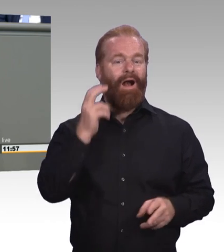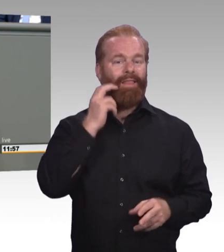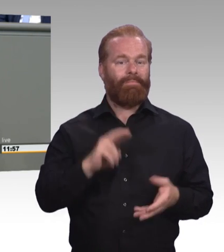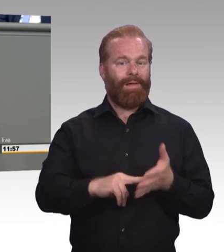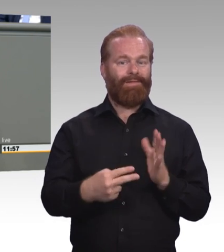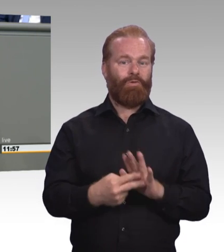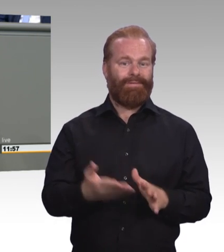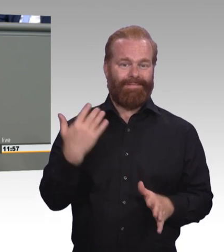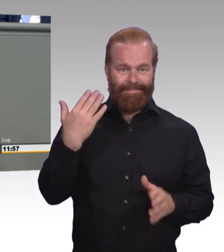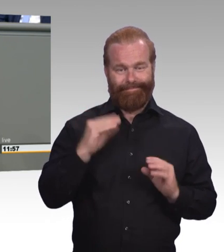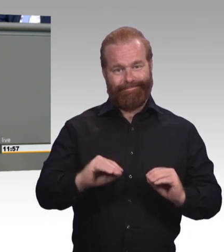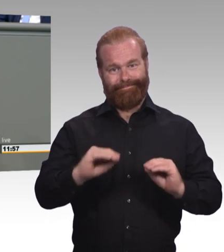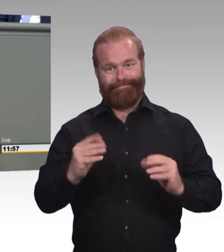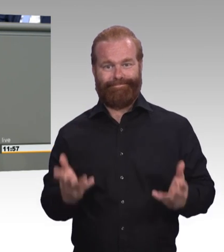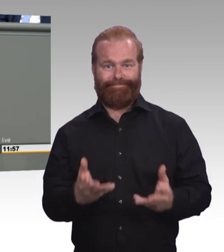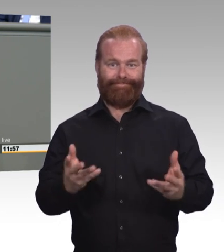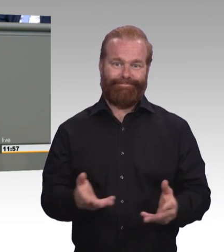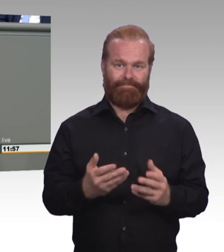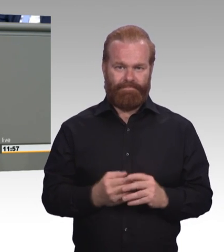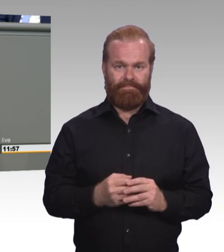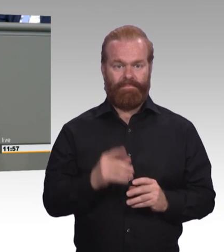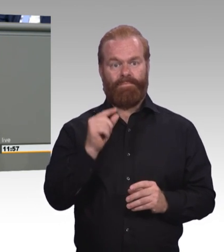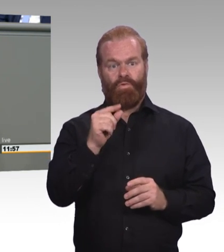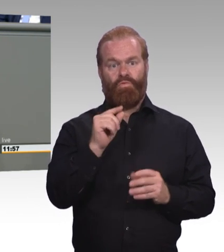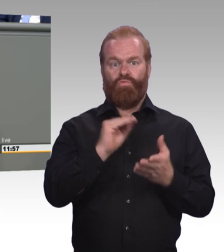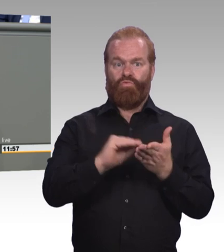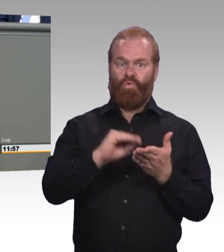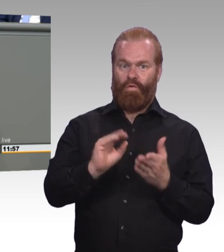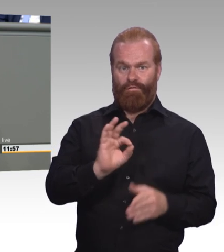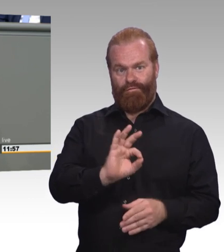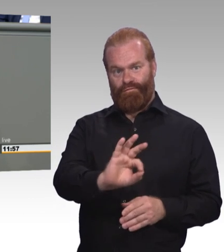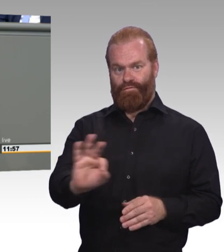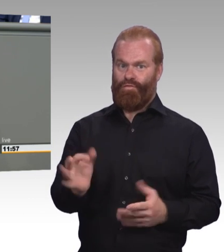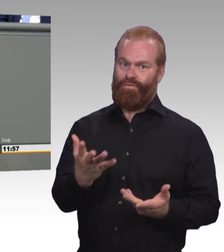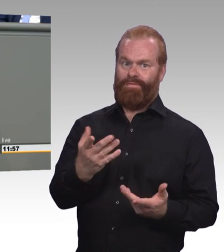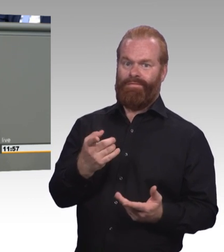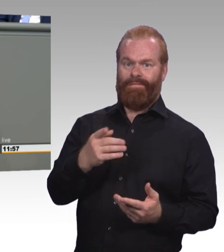stattdessen die Kette des schulischen Misserfolges zu beenden und auch ihnen eine Perspektive zu geben.